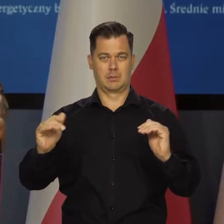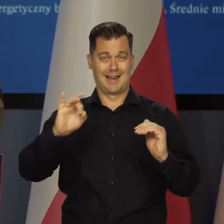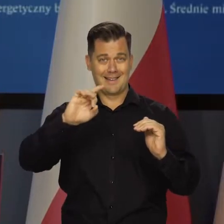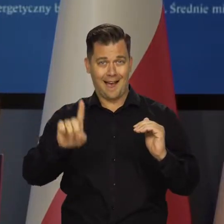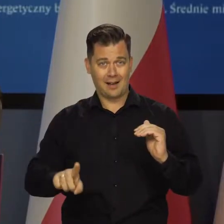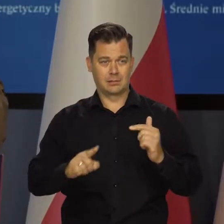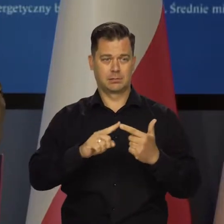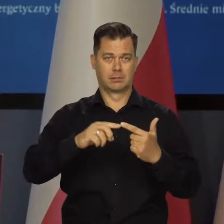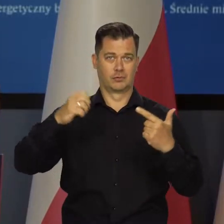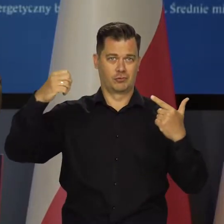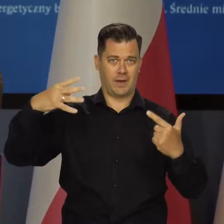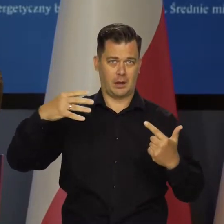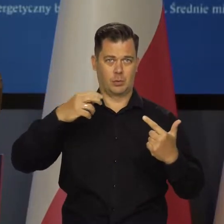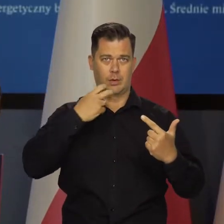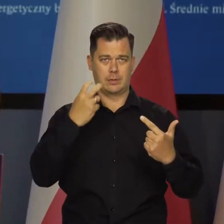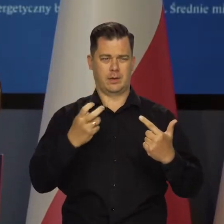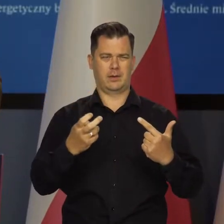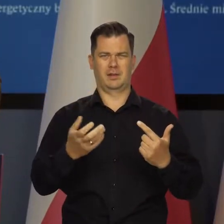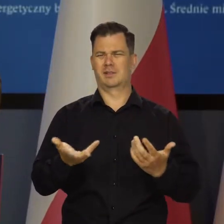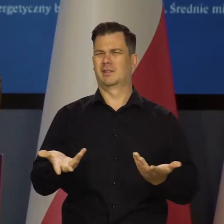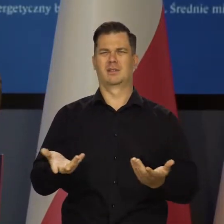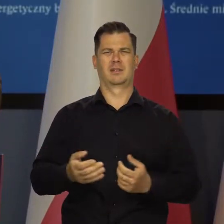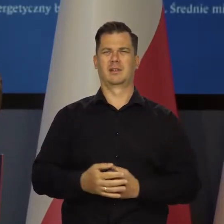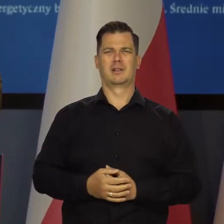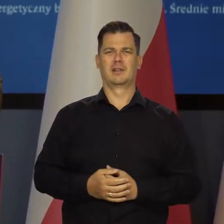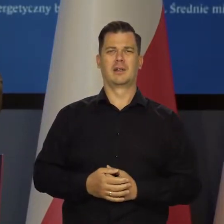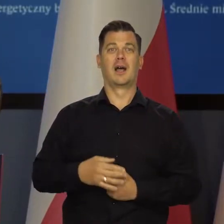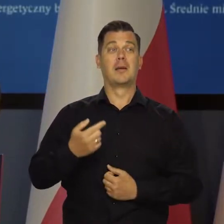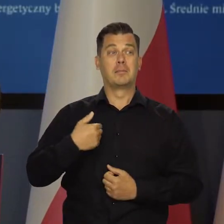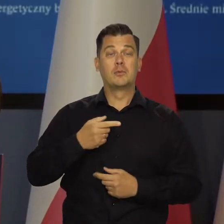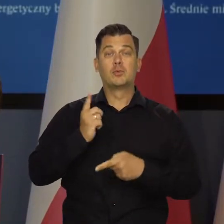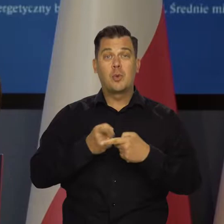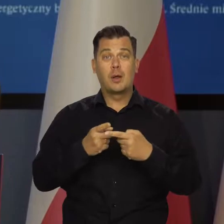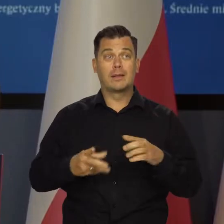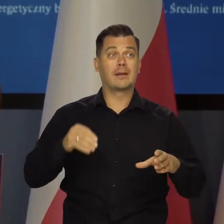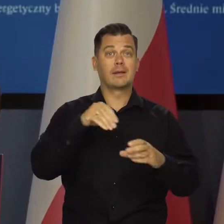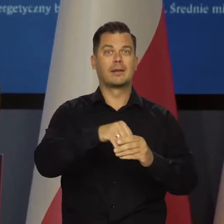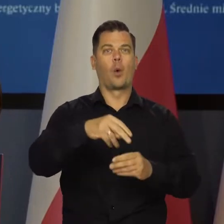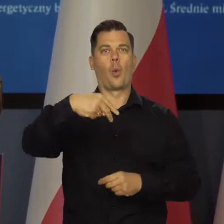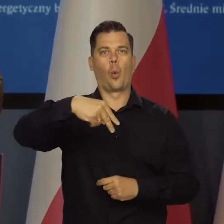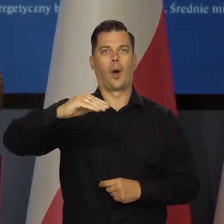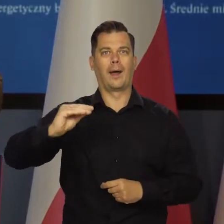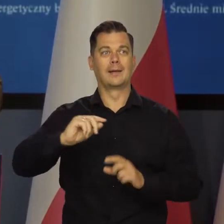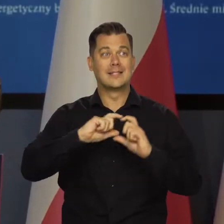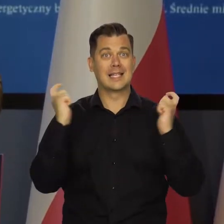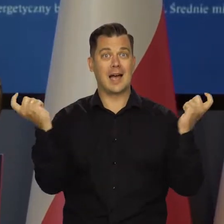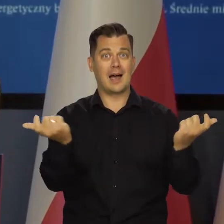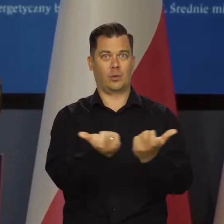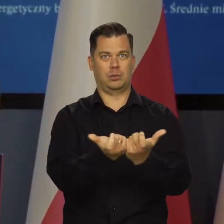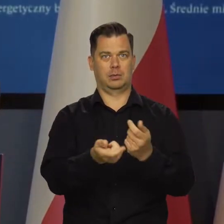gazu, czegoś tam. My jesteśmy członkiem Unii Europejskiej i uczestniczymy we wspólnym rynku.